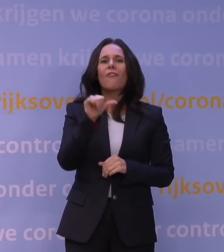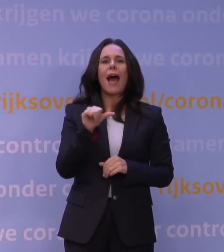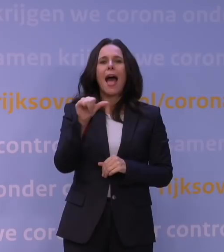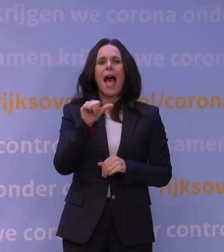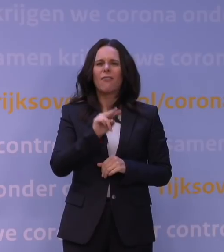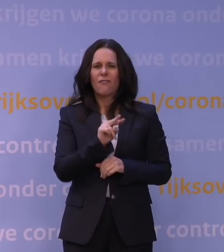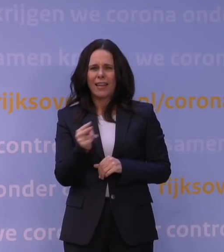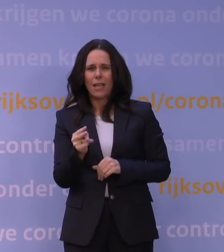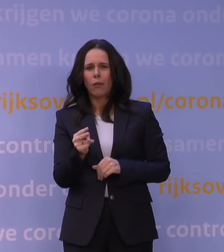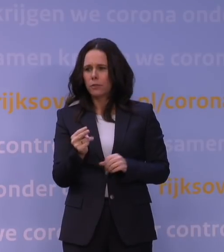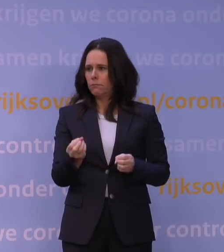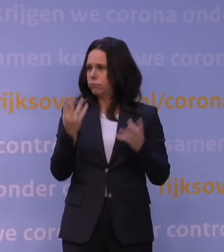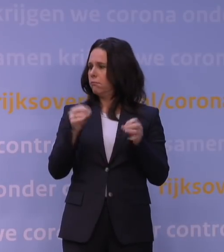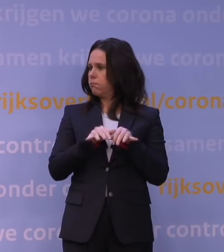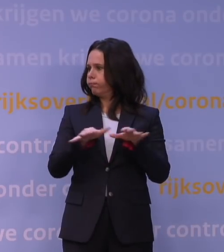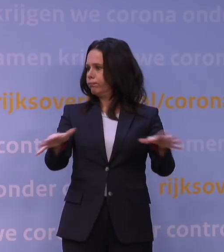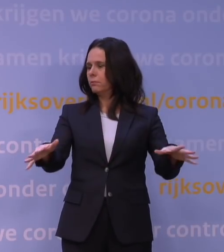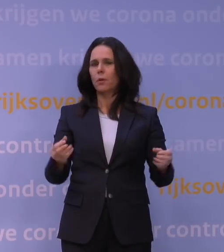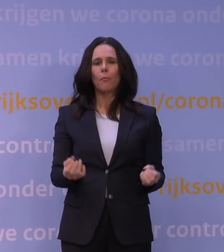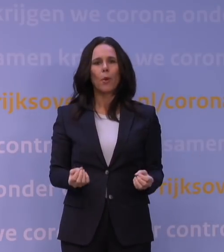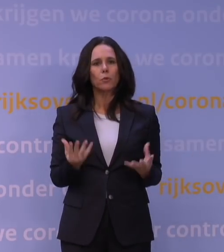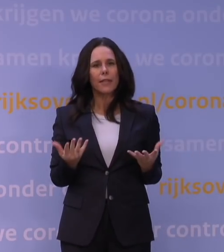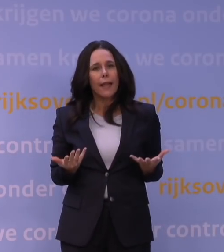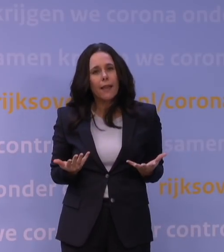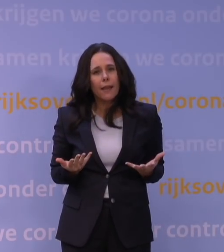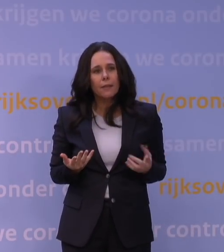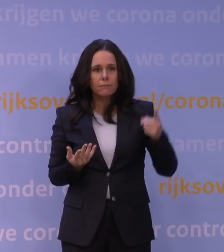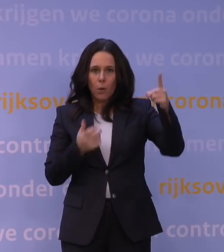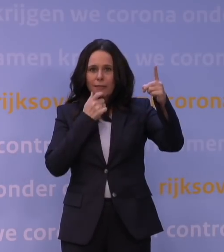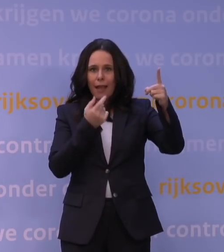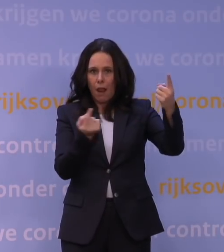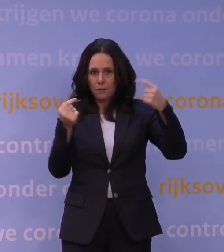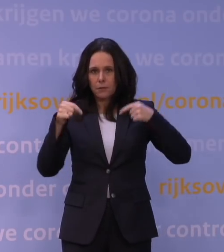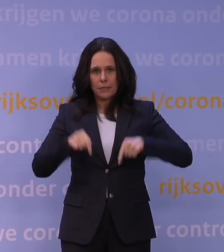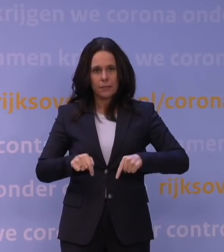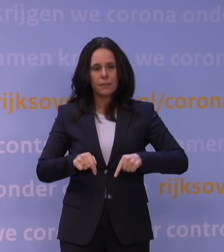als een duveltje-uit-een-doosje, in dat geval uit Engeland, en moesten we plotseling ook intensiveren